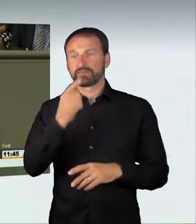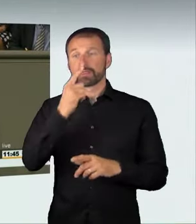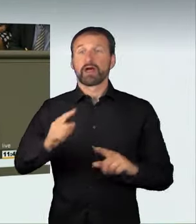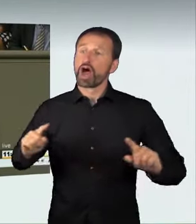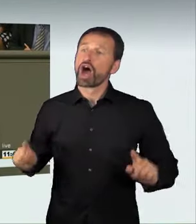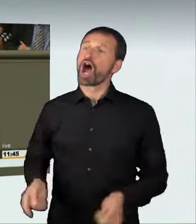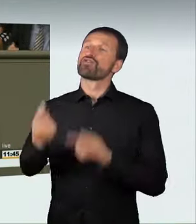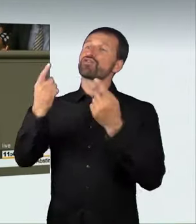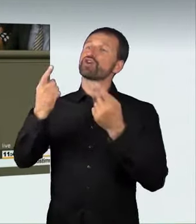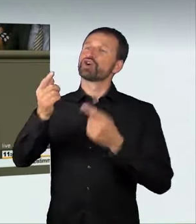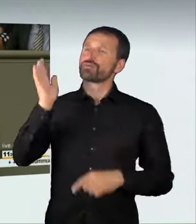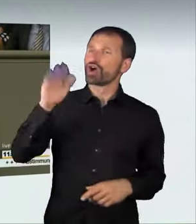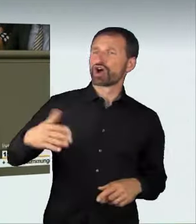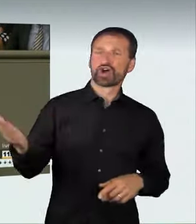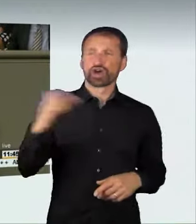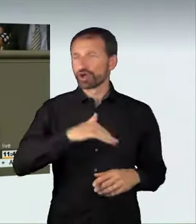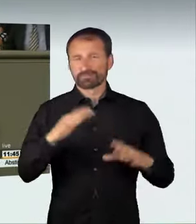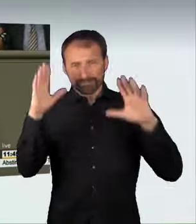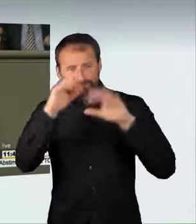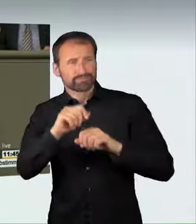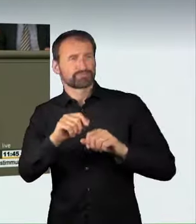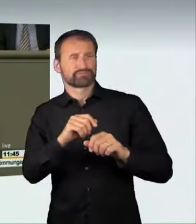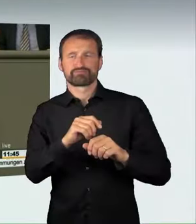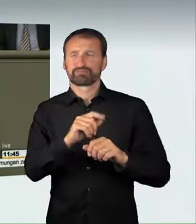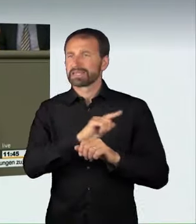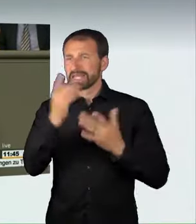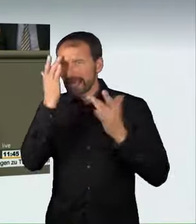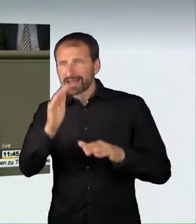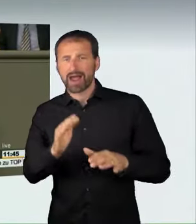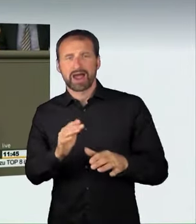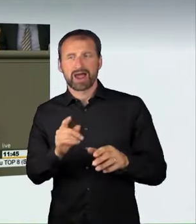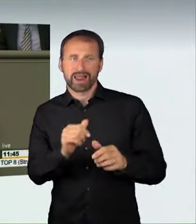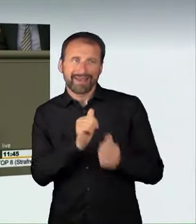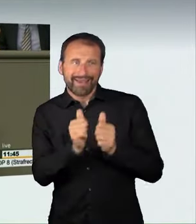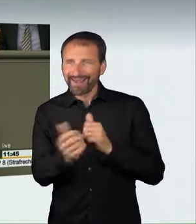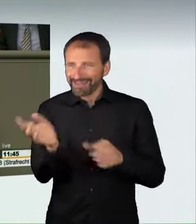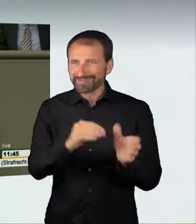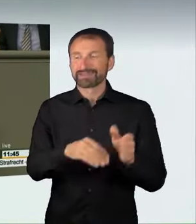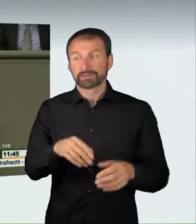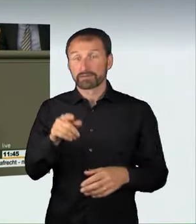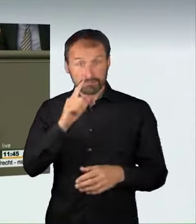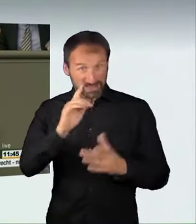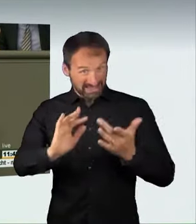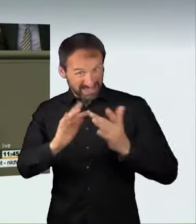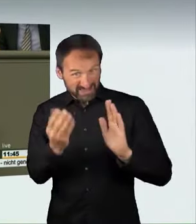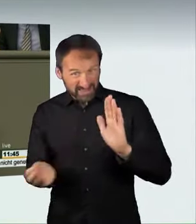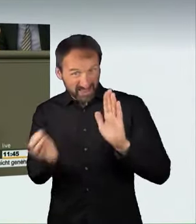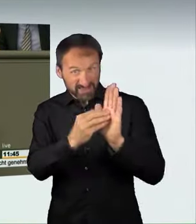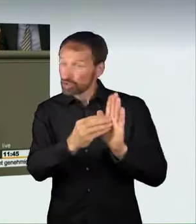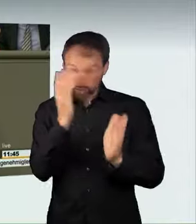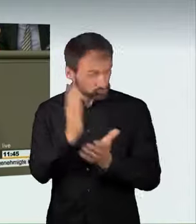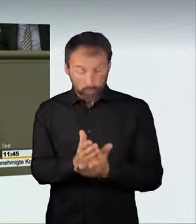zu einem illegalen Rennen im Internet eine strafbare Handlung sein kann.